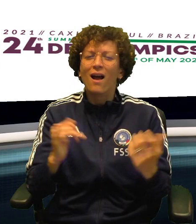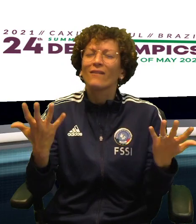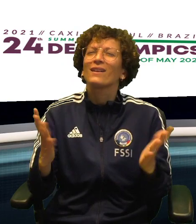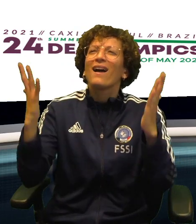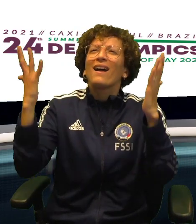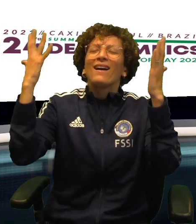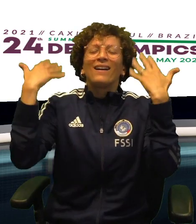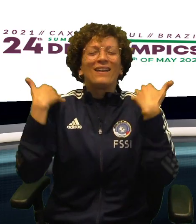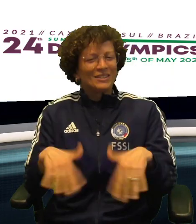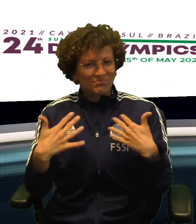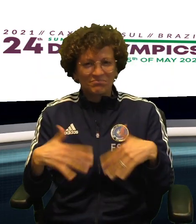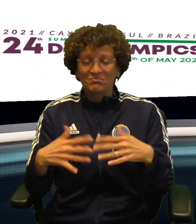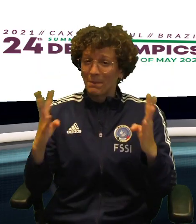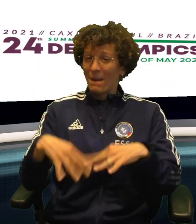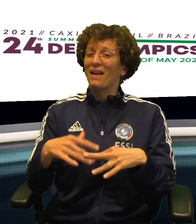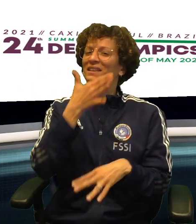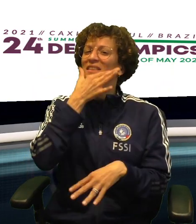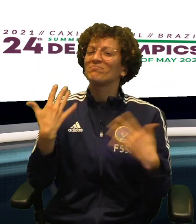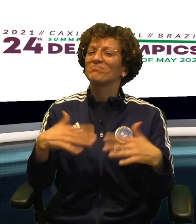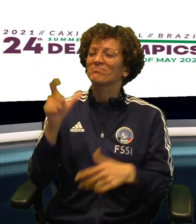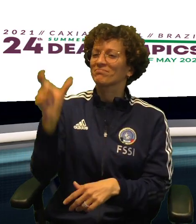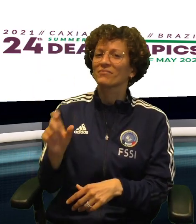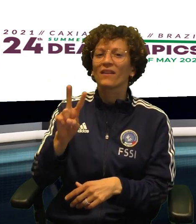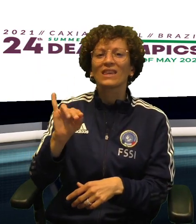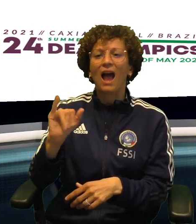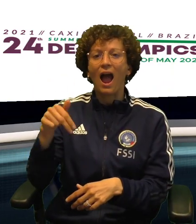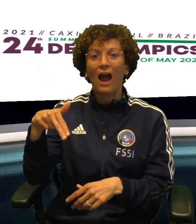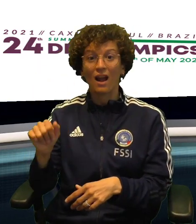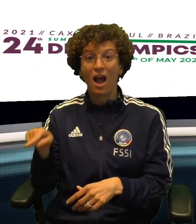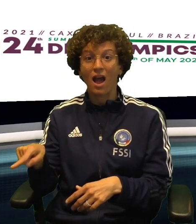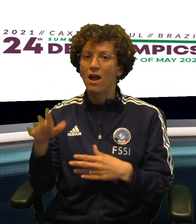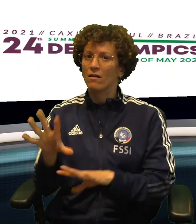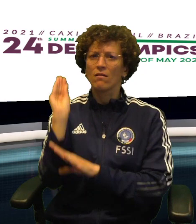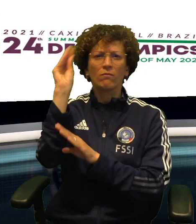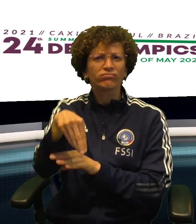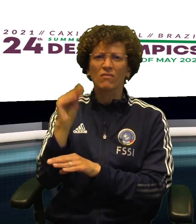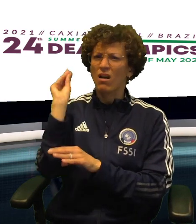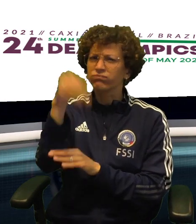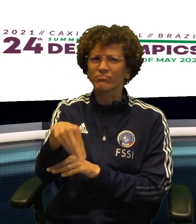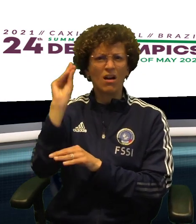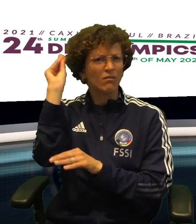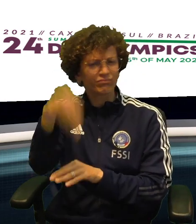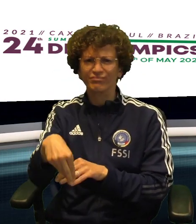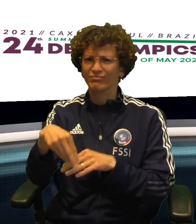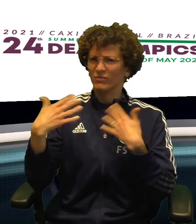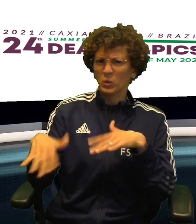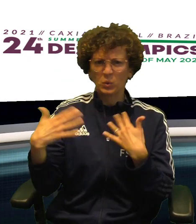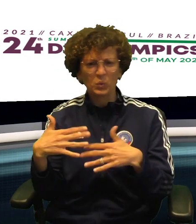MA LA POLONIA NON HA MAI MOLLATO COSI' CHE PRIMA DI ALZARE LE BRACCIA AL CIELO C'E' STATO DA SOFFRIRE